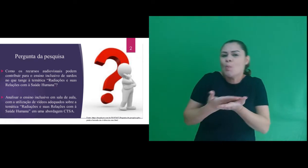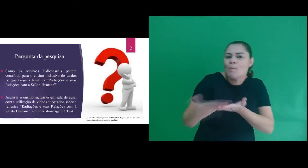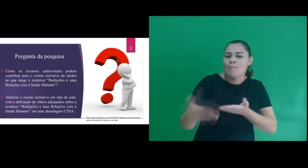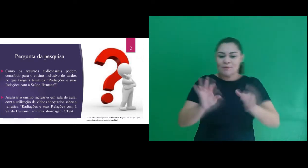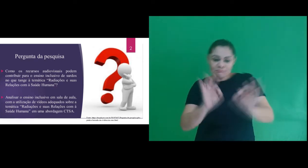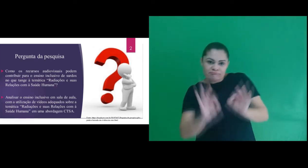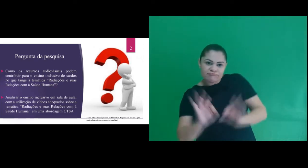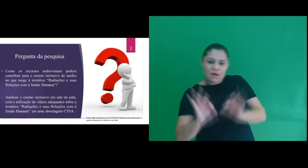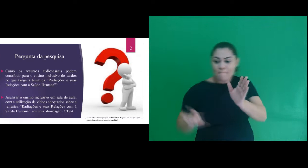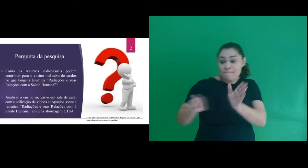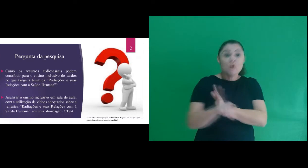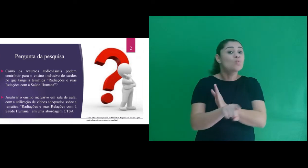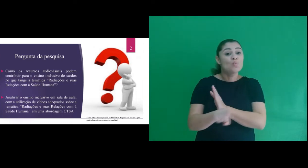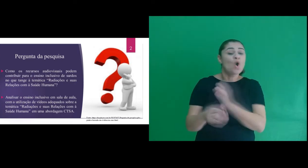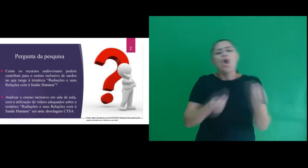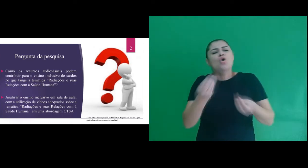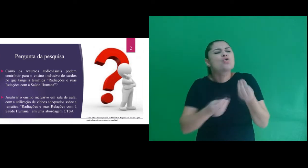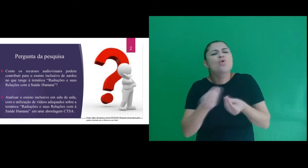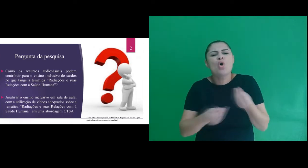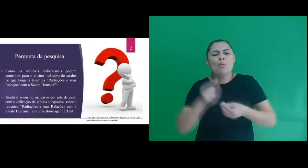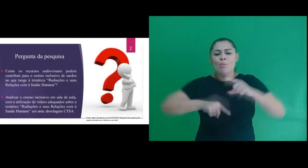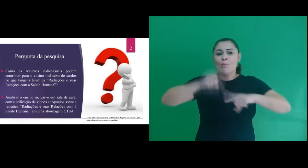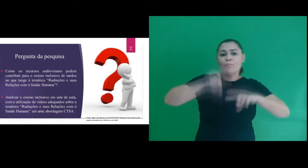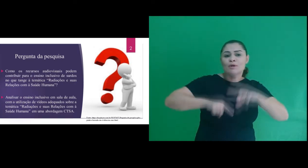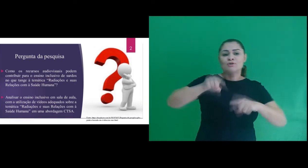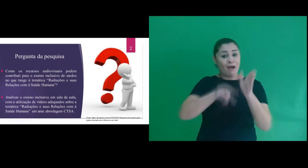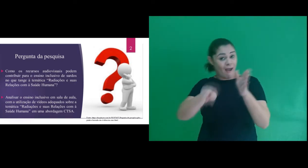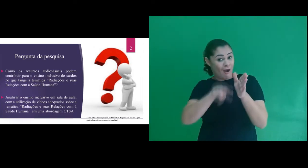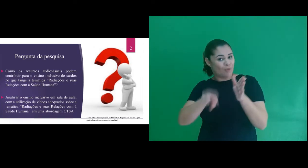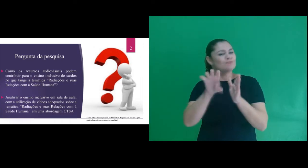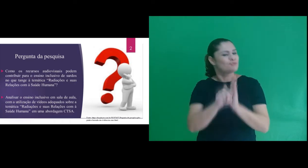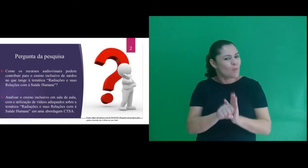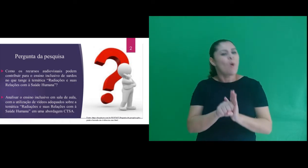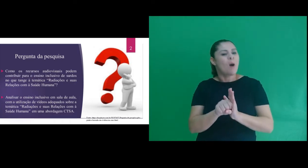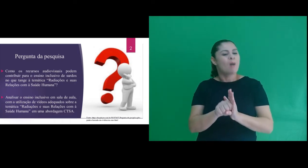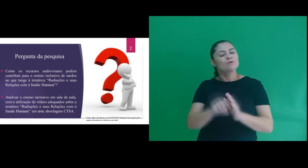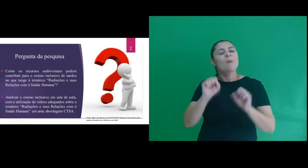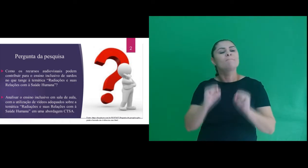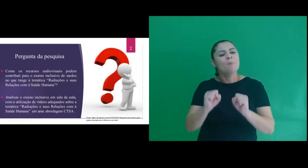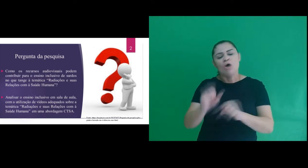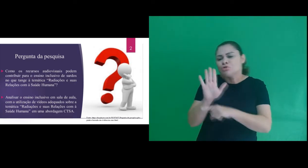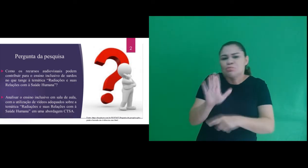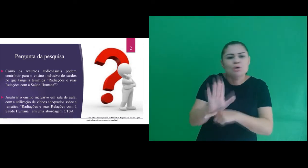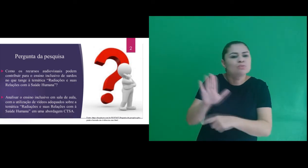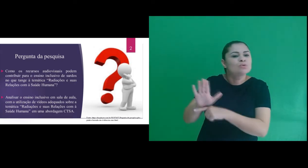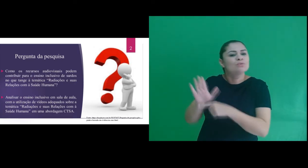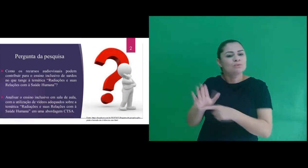formulamos a seguinte pergunta: Como os recursos audiovisuais podem contribuir para o ensino